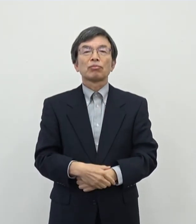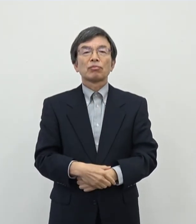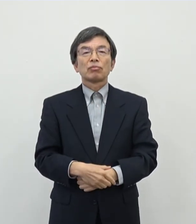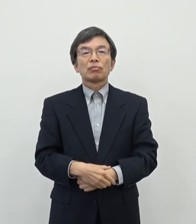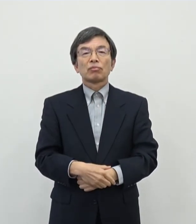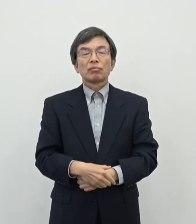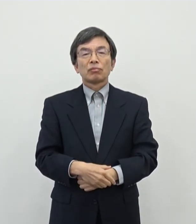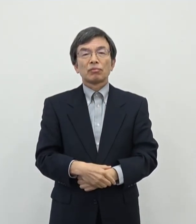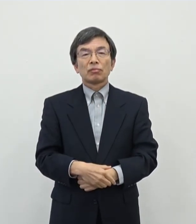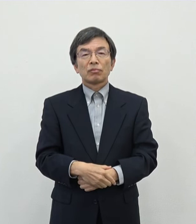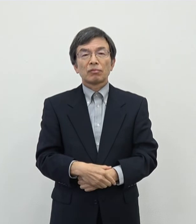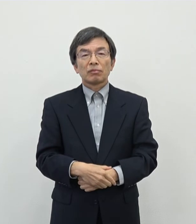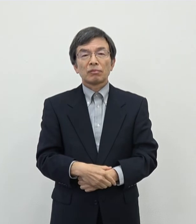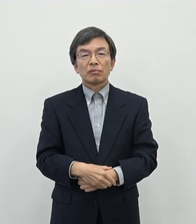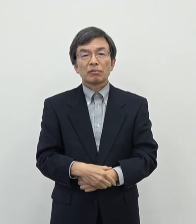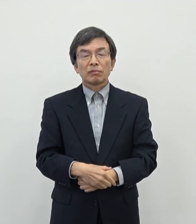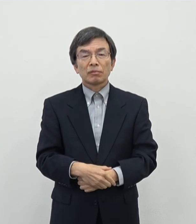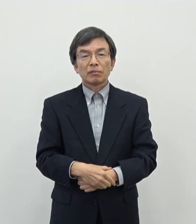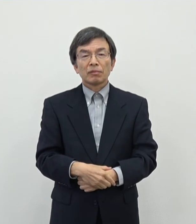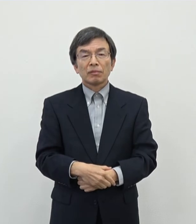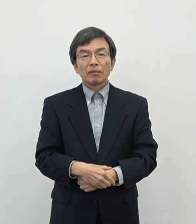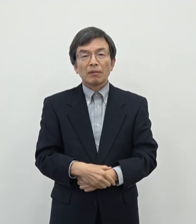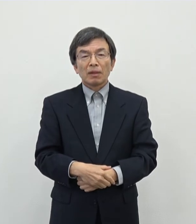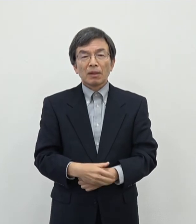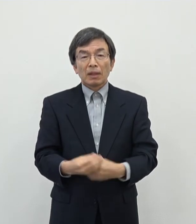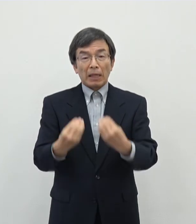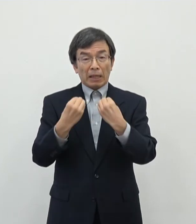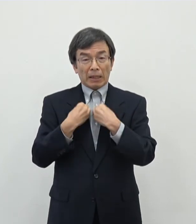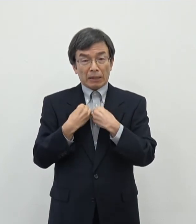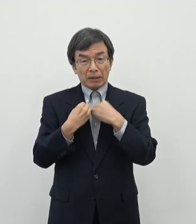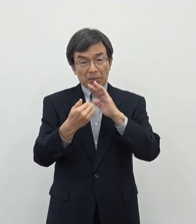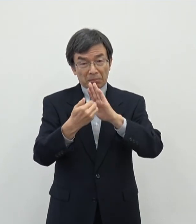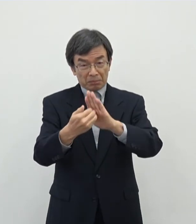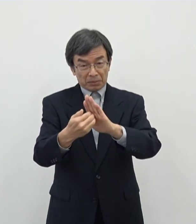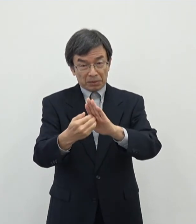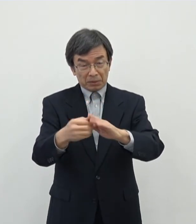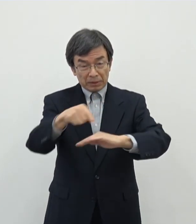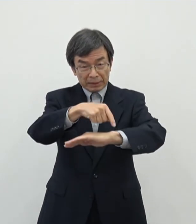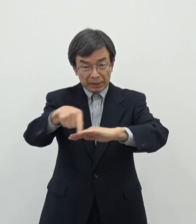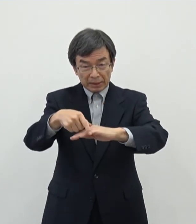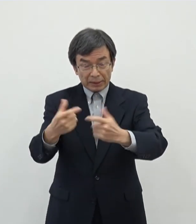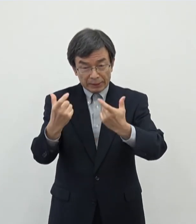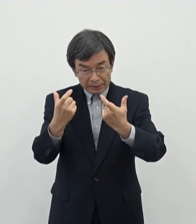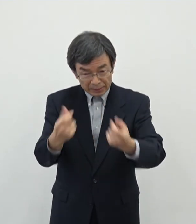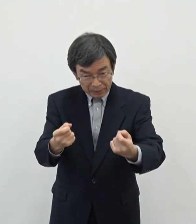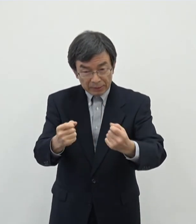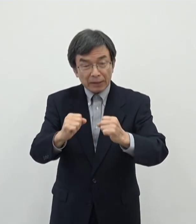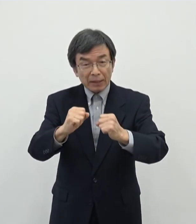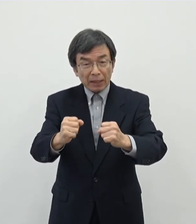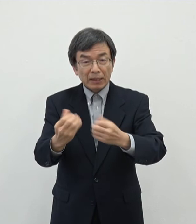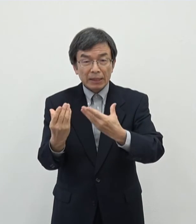であのこの中ではですね感染対策をしっかりと取っていただきながら